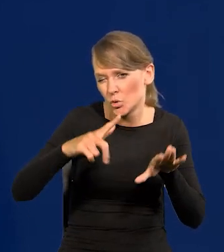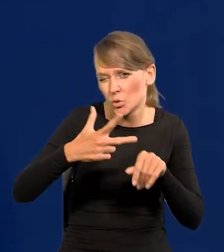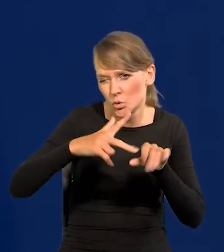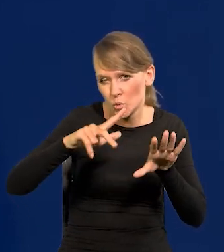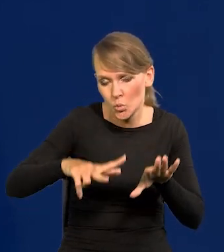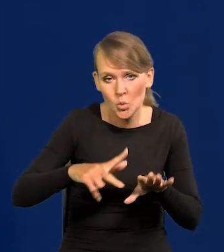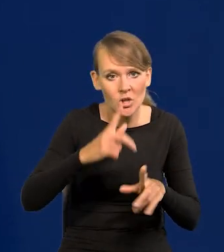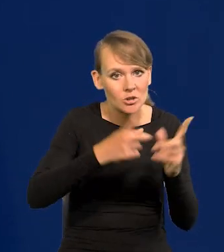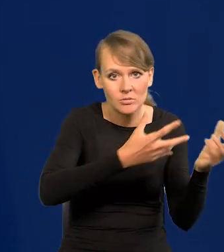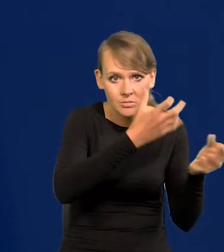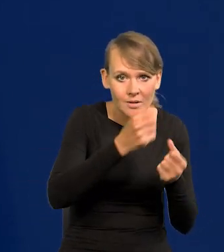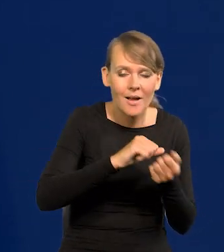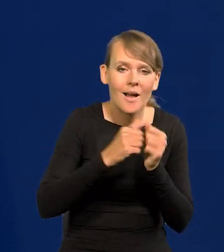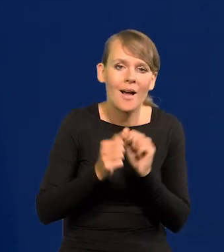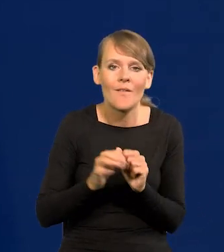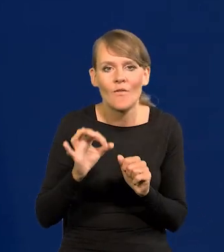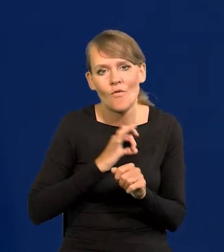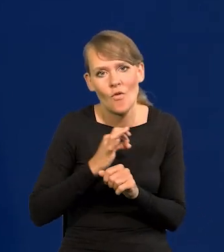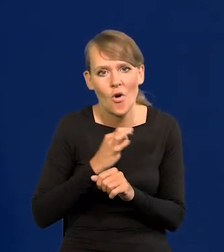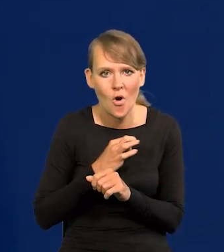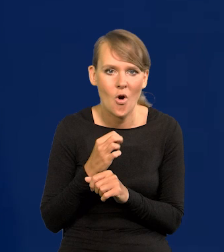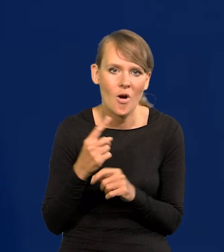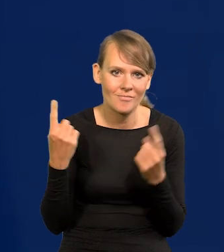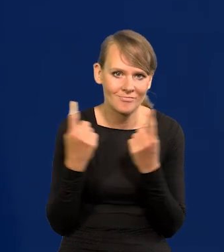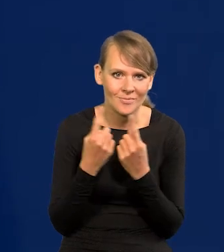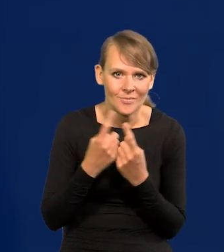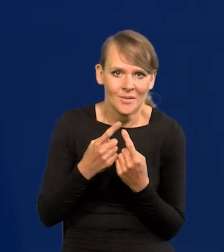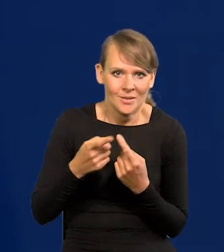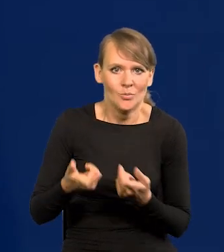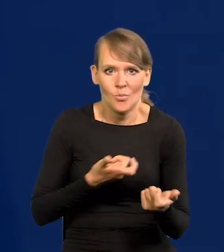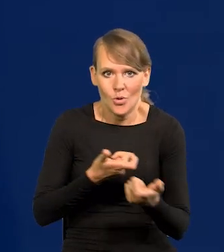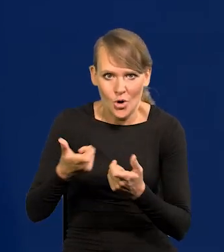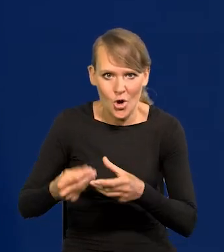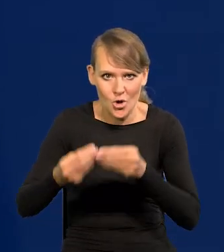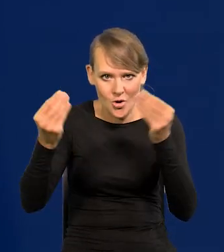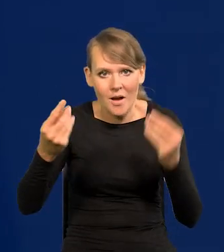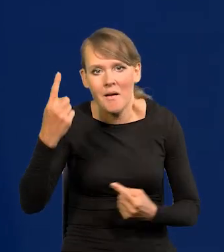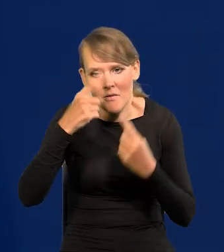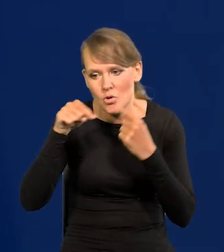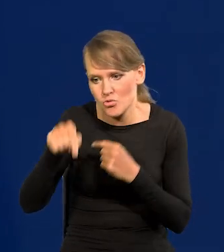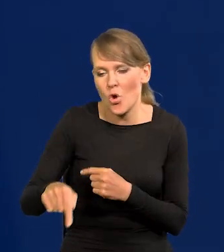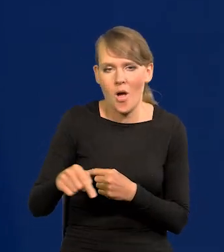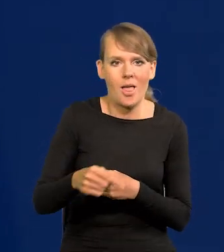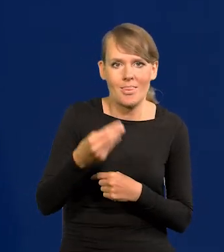albo rozbudowę własnego przemysłu zbrojeniowego. Wybrano to drugie rozwiązanie, które uważano wtedy za wielki sukces.